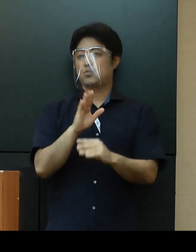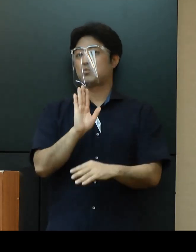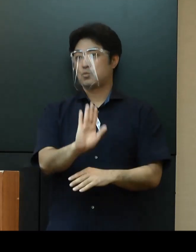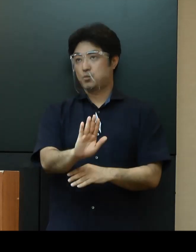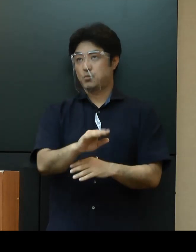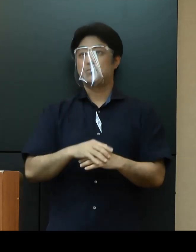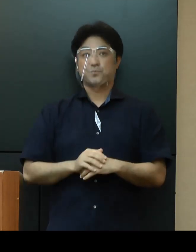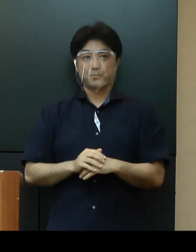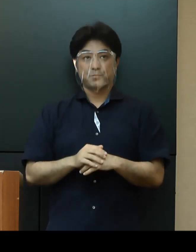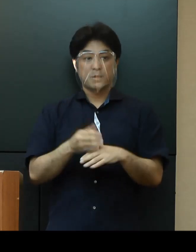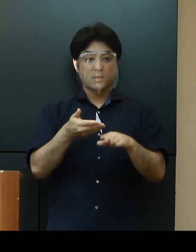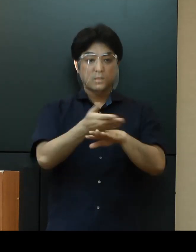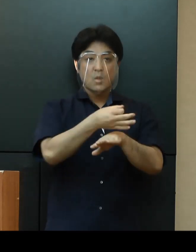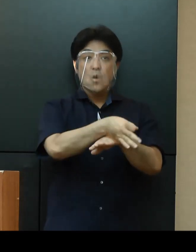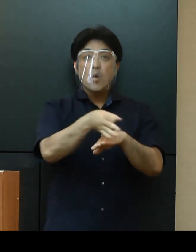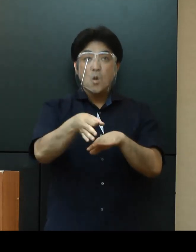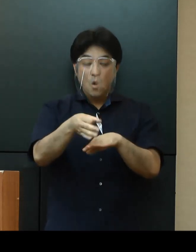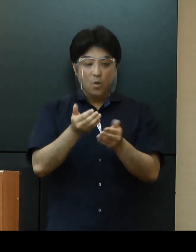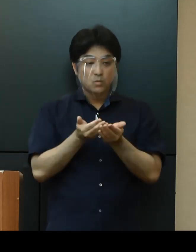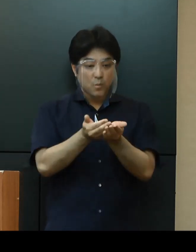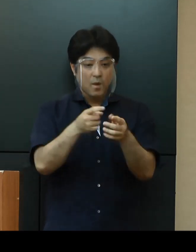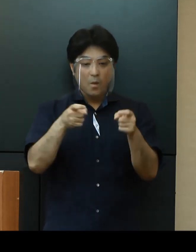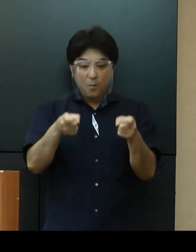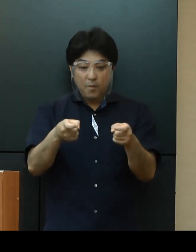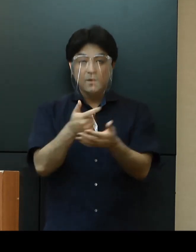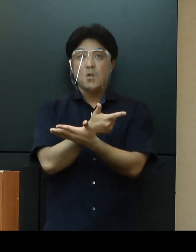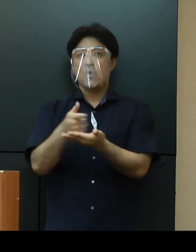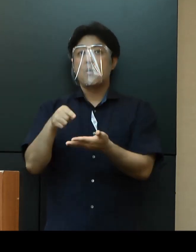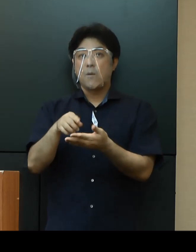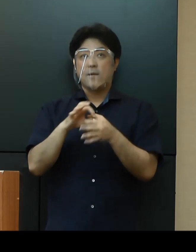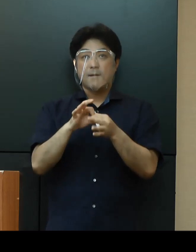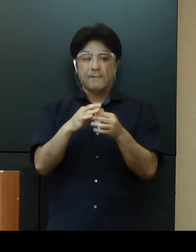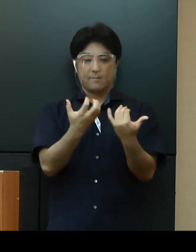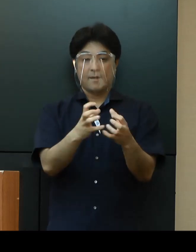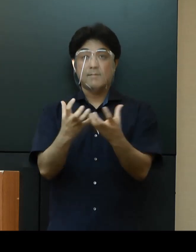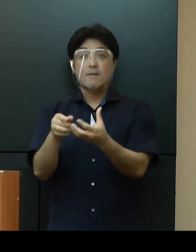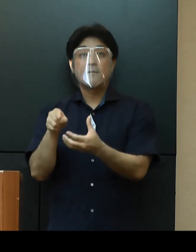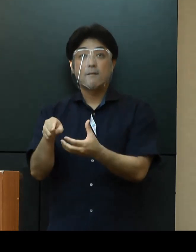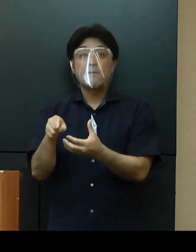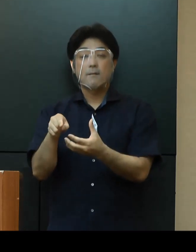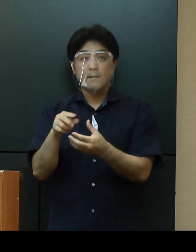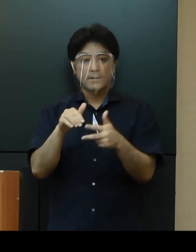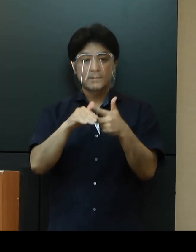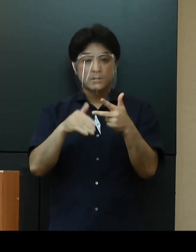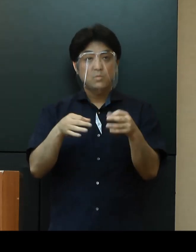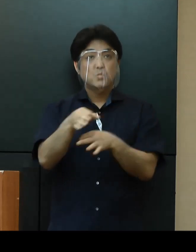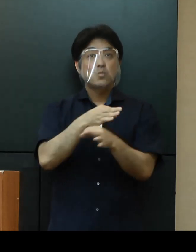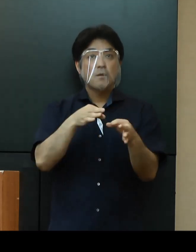「離島空港・港湾」については、関係団体と調整の上、施設の運営について検討してまいります